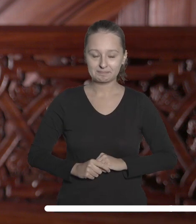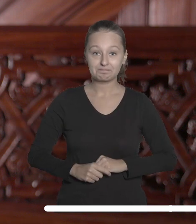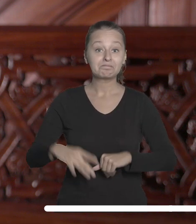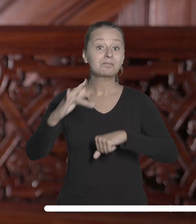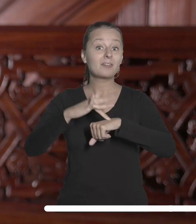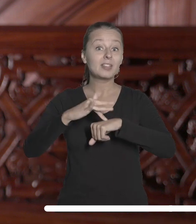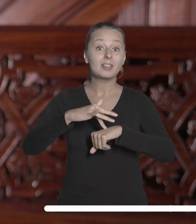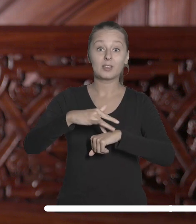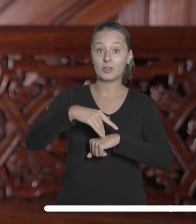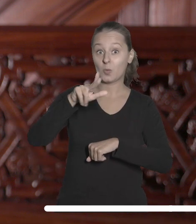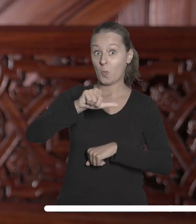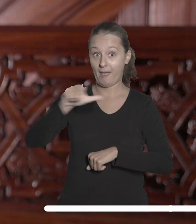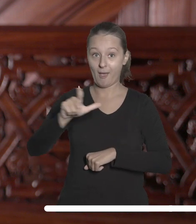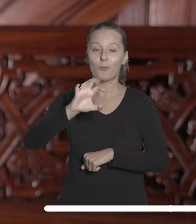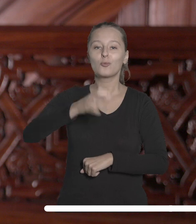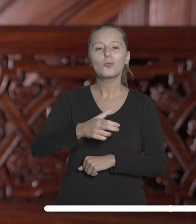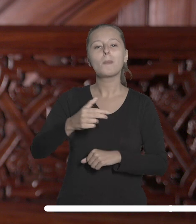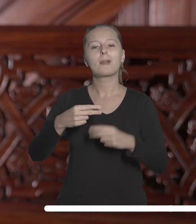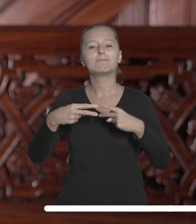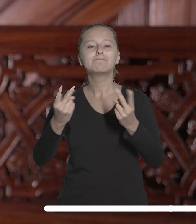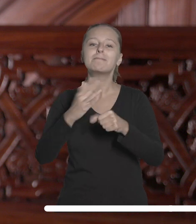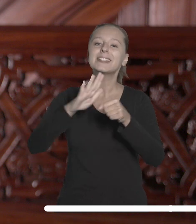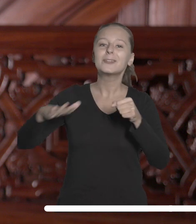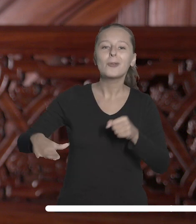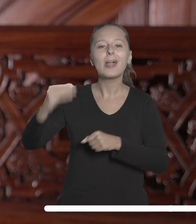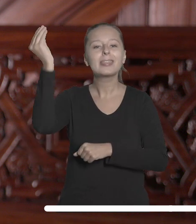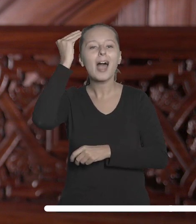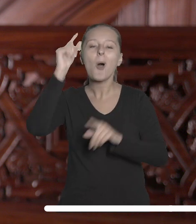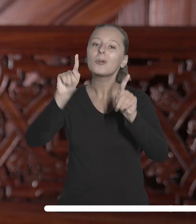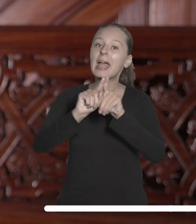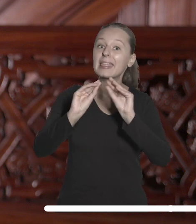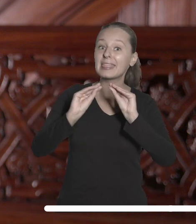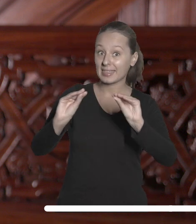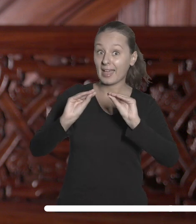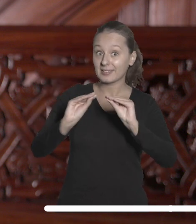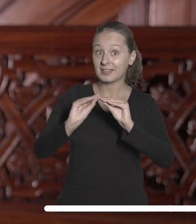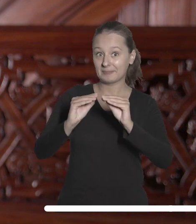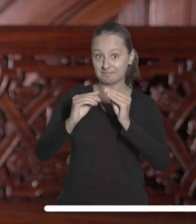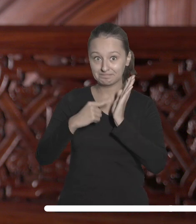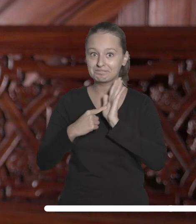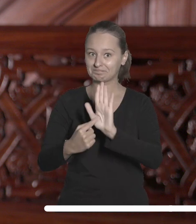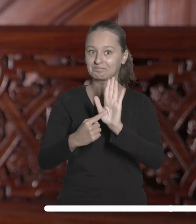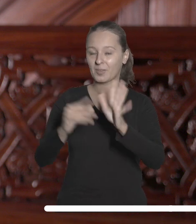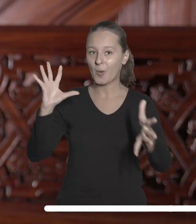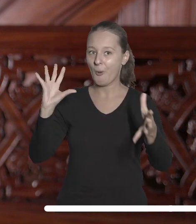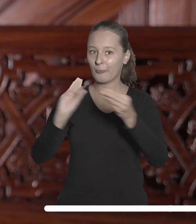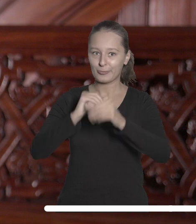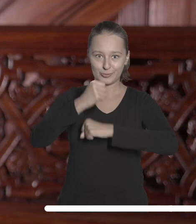Wyniki UŁ w kategoriach związanych z umiędzynarodowienie nauki i dydaktyki potwierdzają, że strategiczne działania